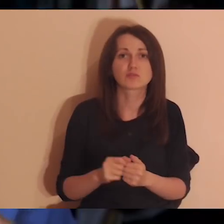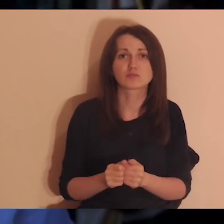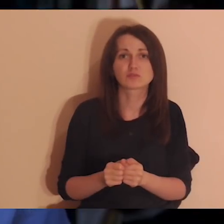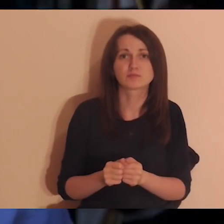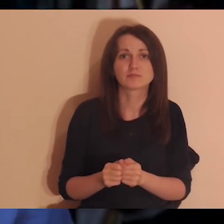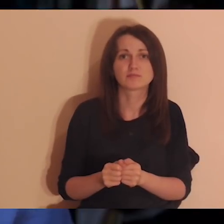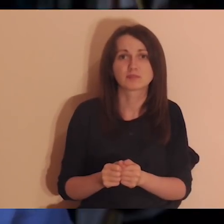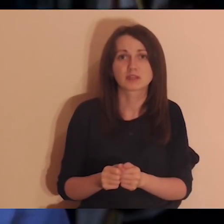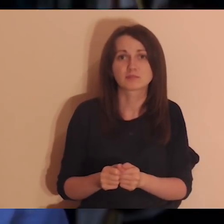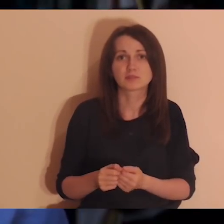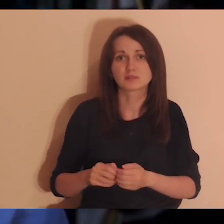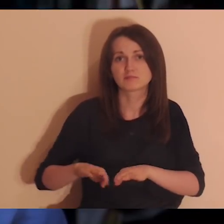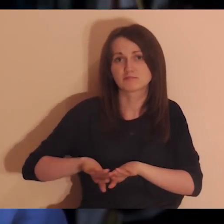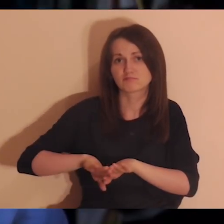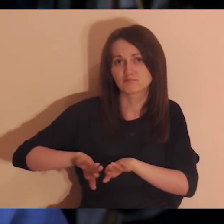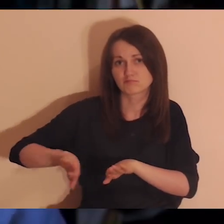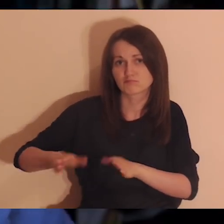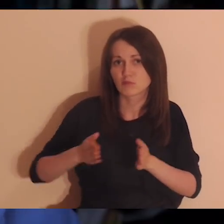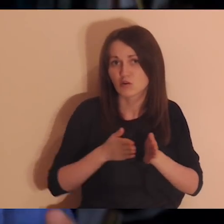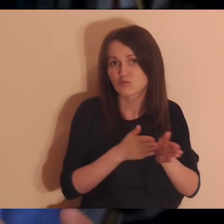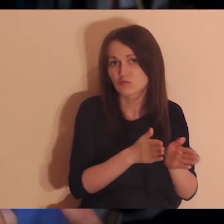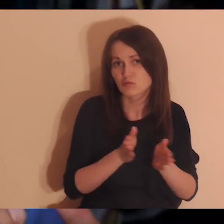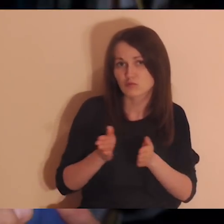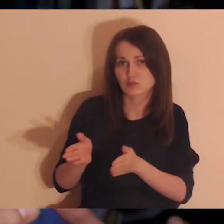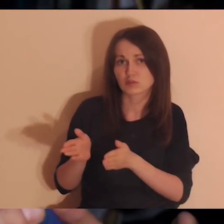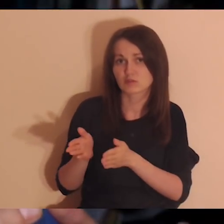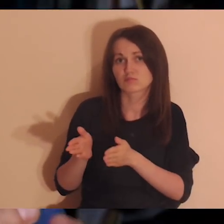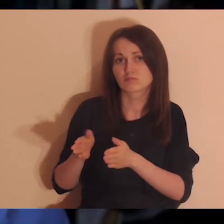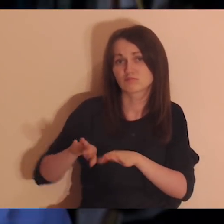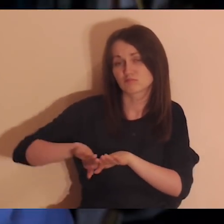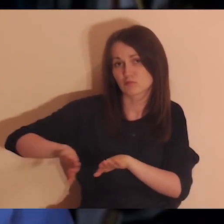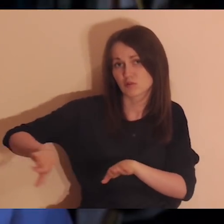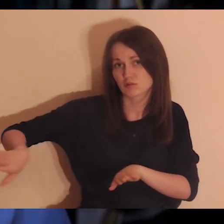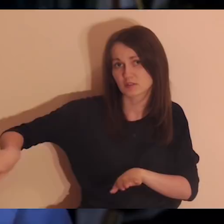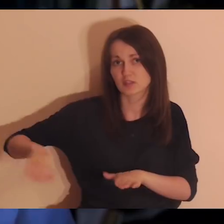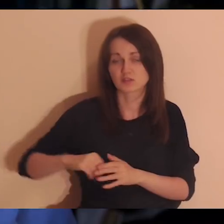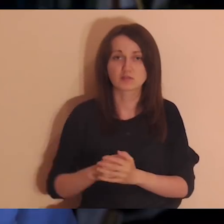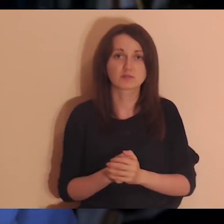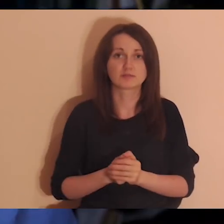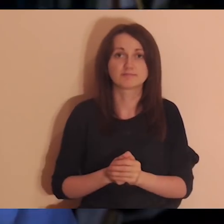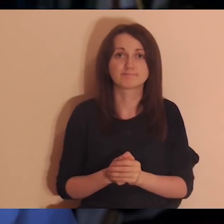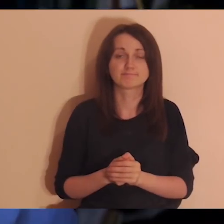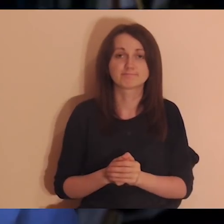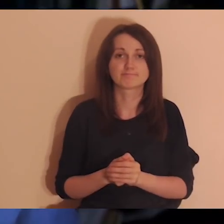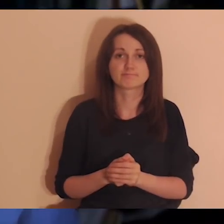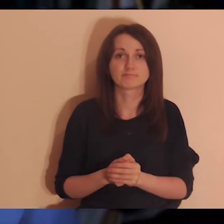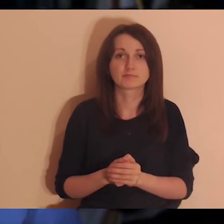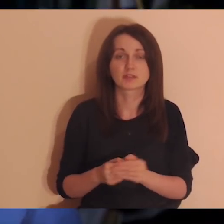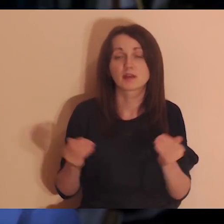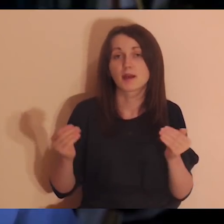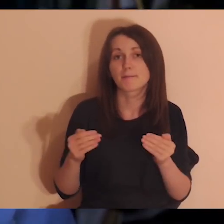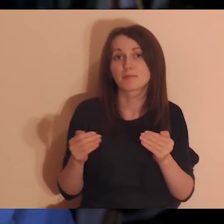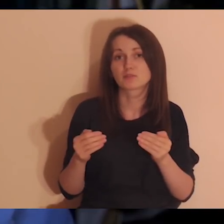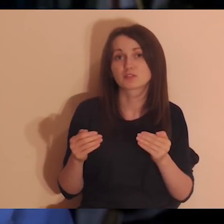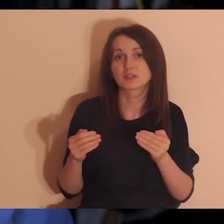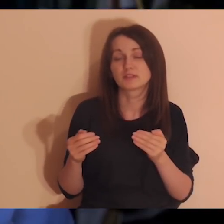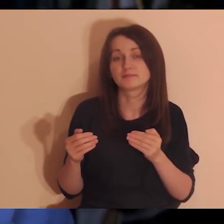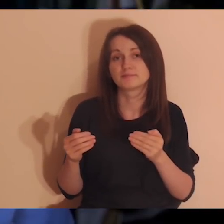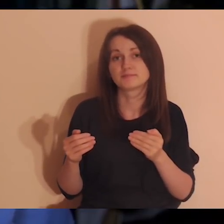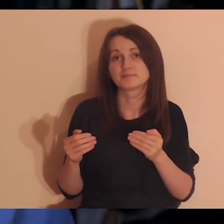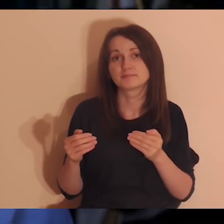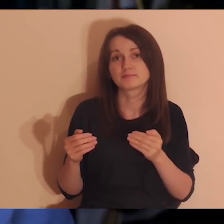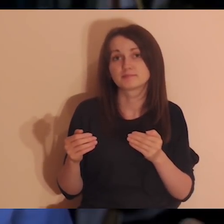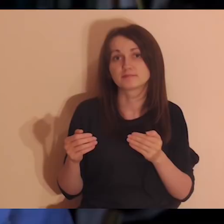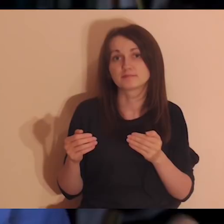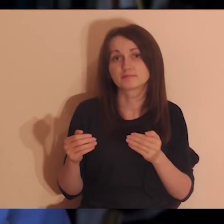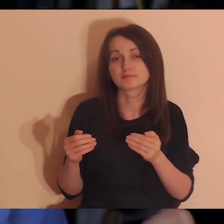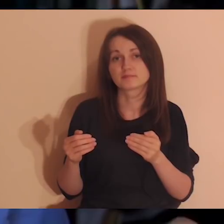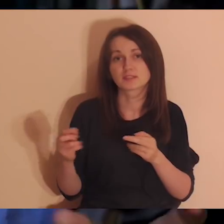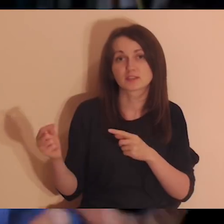Może jest jakiś konflikt, ale taki, który nie wywołał wielkich ran,